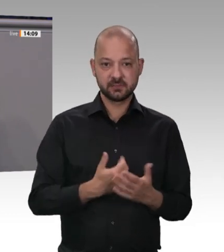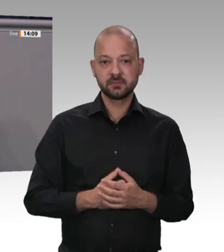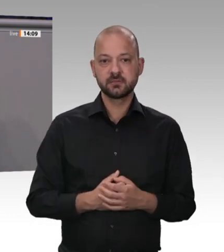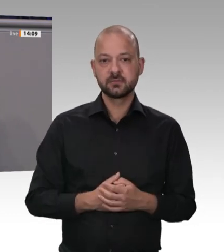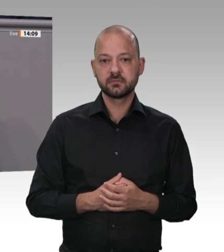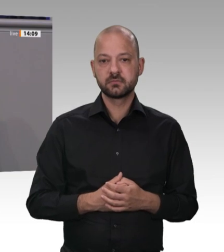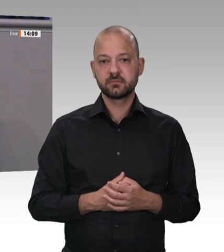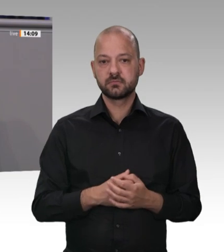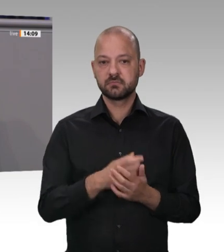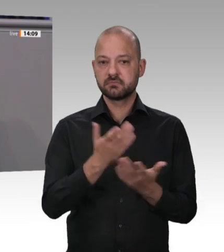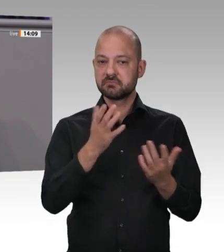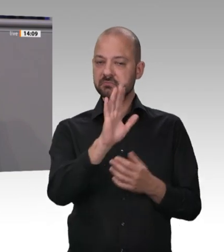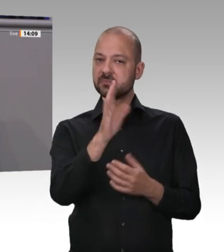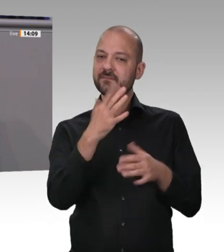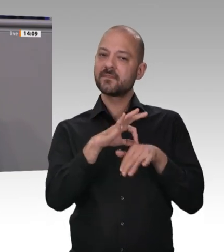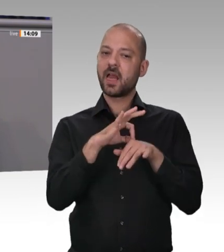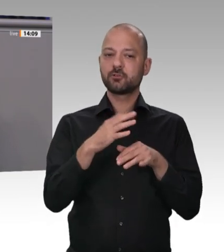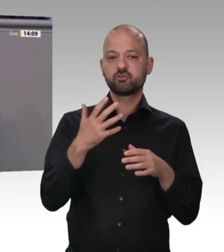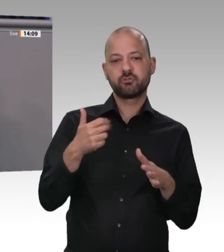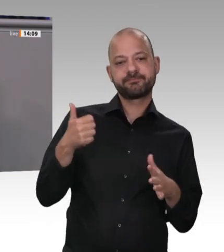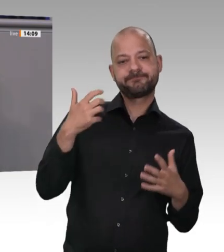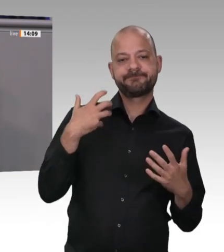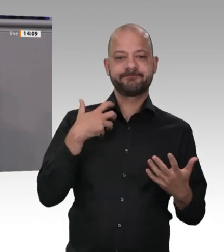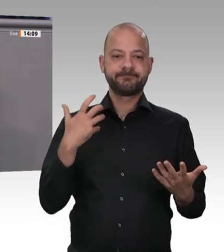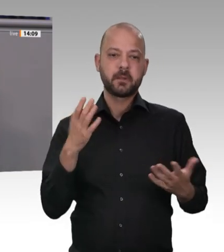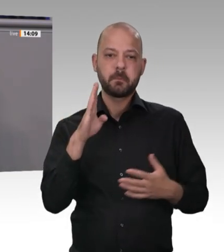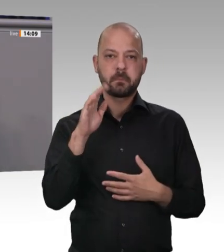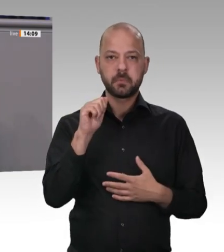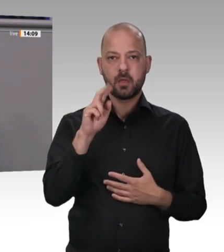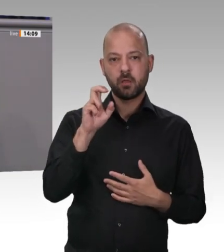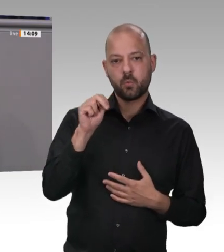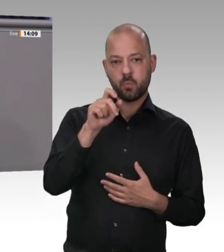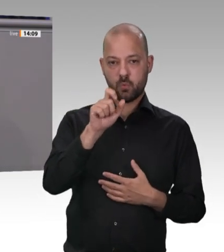steigt. Ich bin mir sicher: Es ist auch genügend Spielraum da,